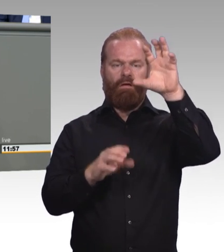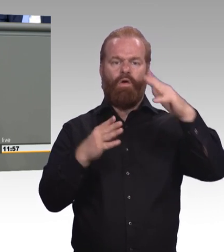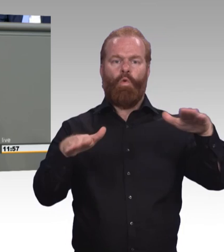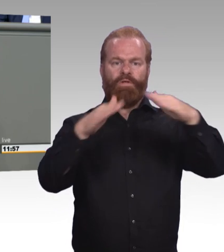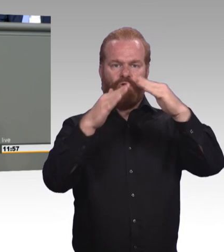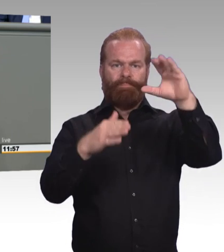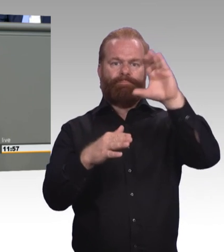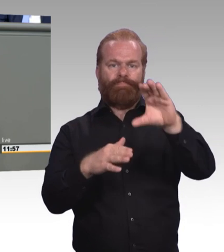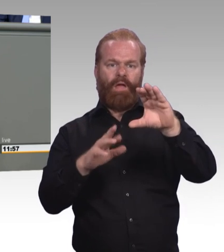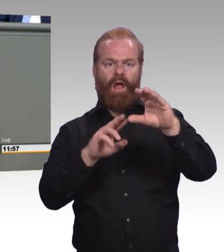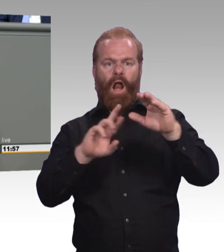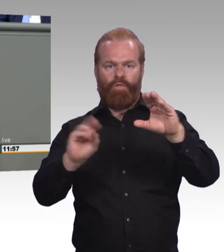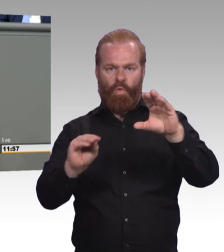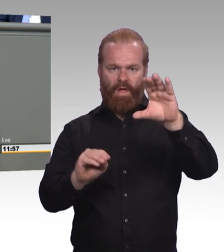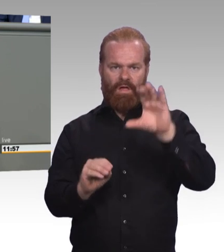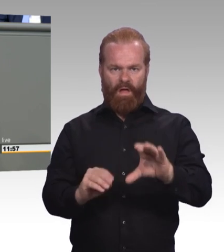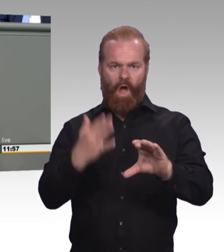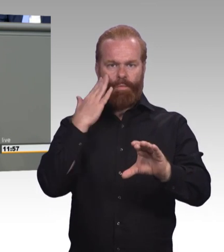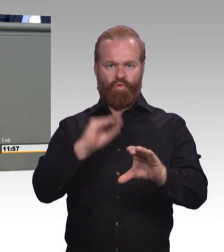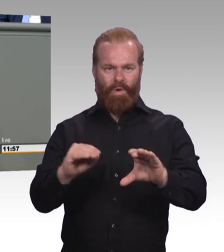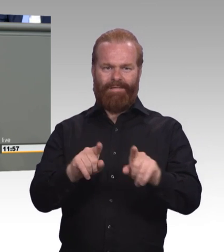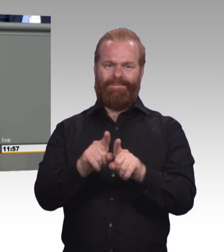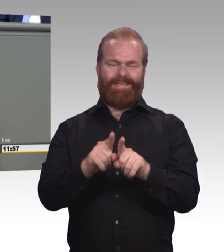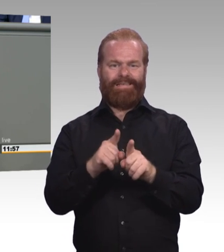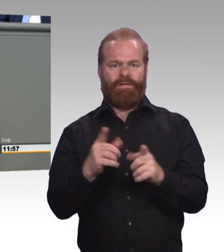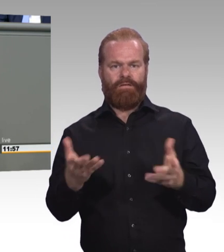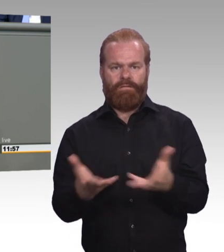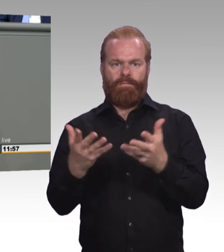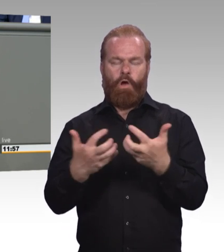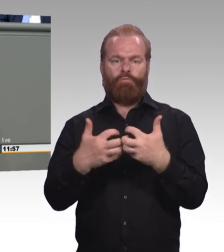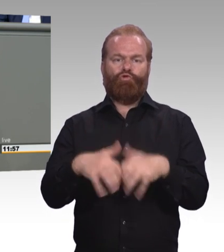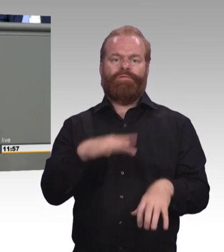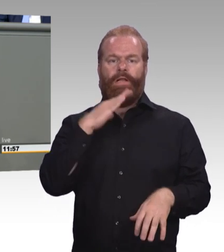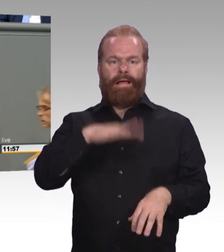sodass eben für Kinder, die vor allem praktisch, und das sehr gern, lernen, die Schule